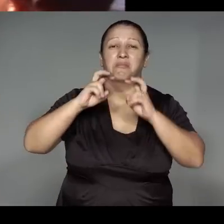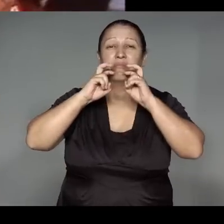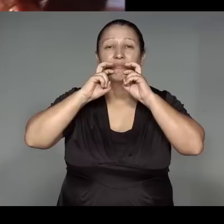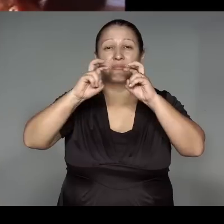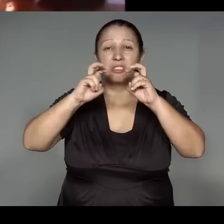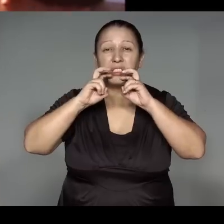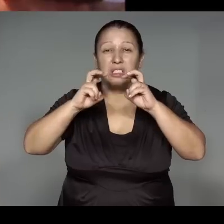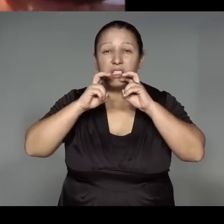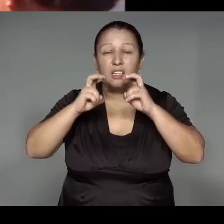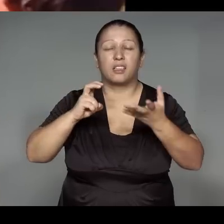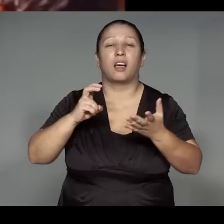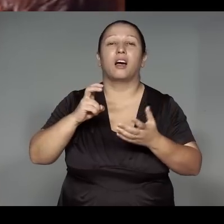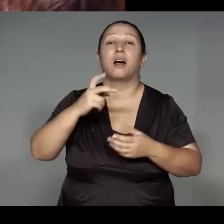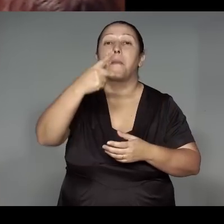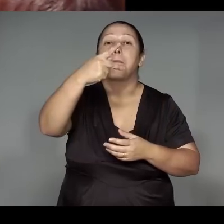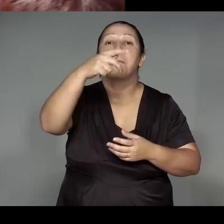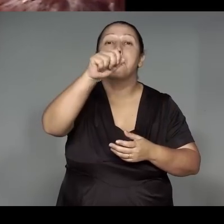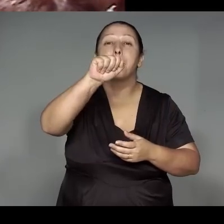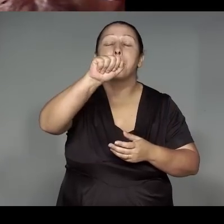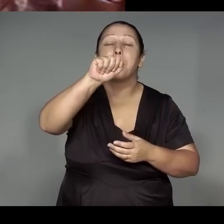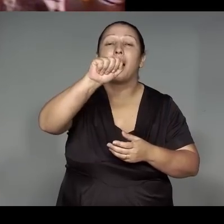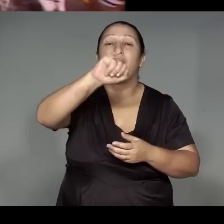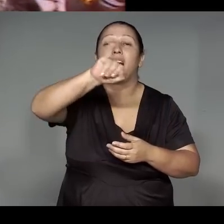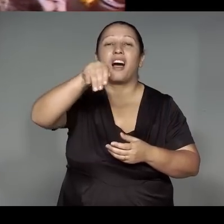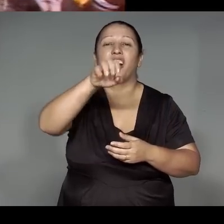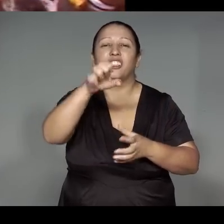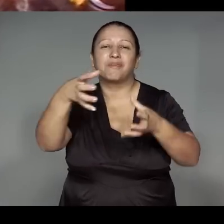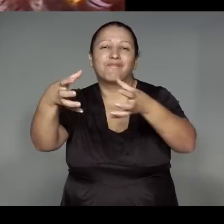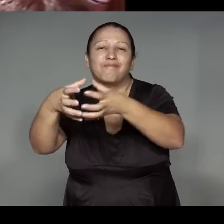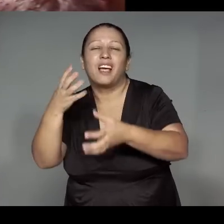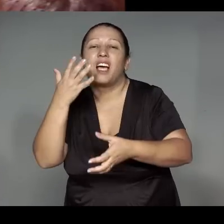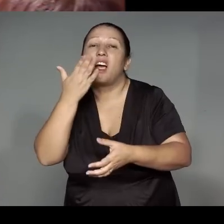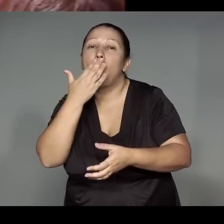wetepewarawa , werohwae͂mawa, orywawa, pajewana omaraka